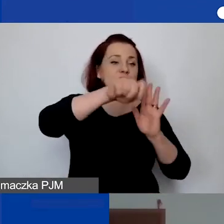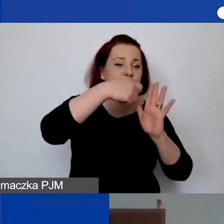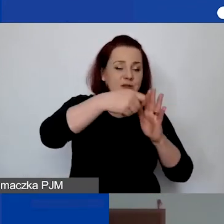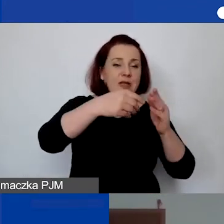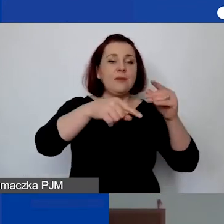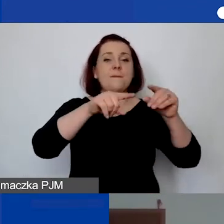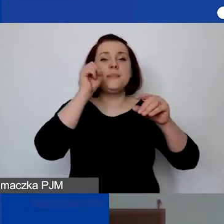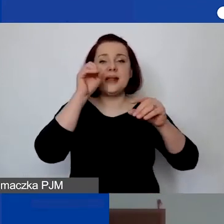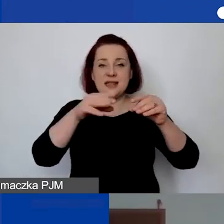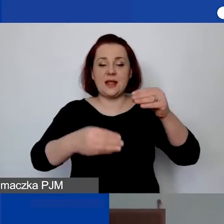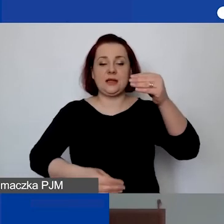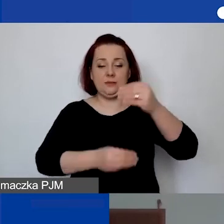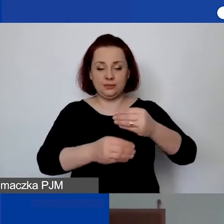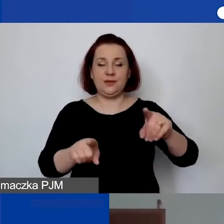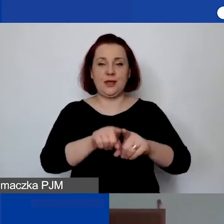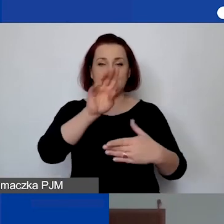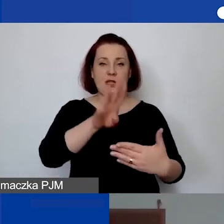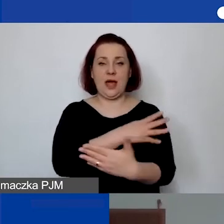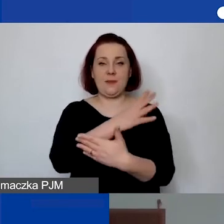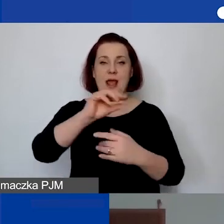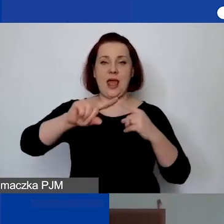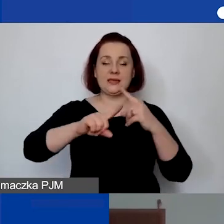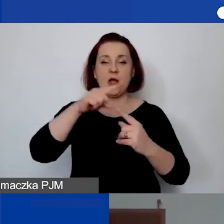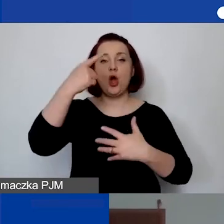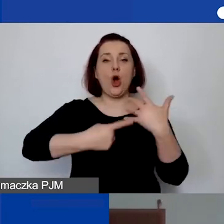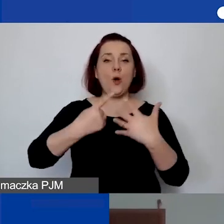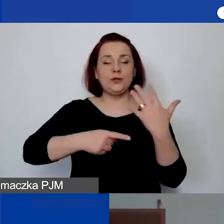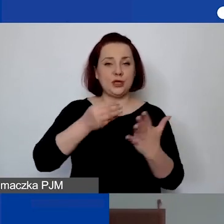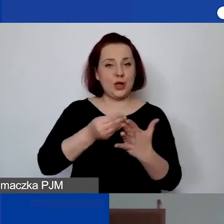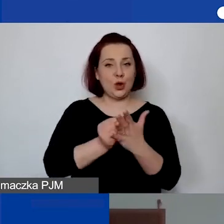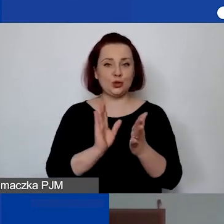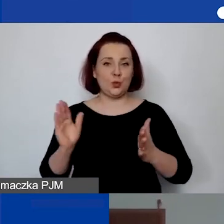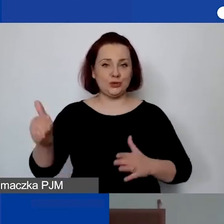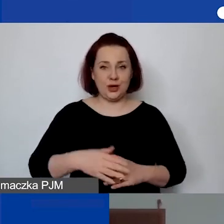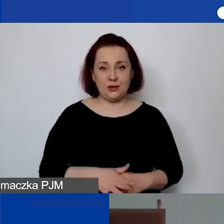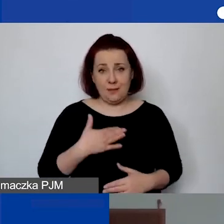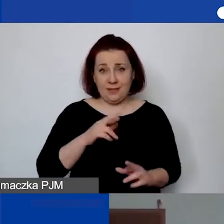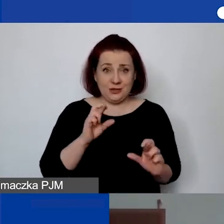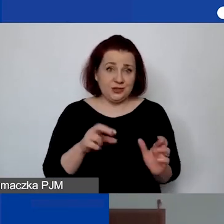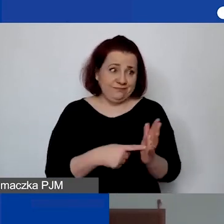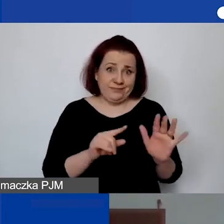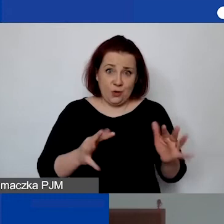znajdzie się też ta tabela w Excelu do wyliczania kosztów pośrednich. Mamy nadzieję, że to po prostu ułatwi państwu pracę,